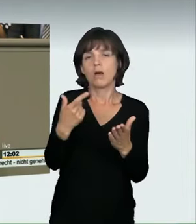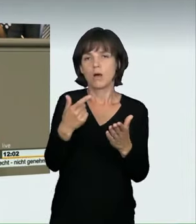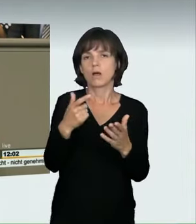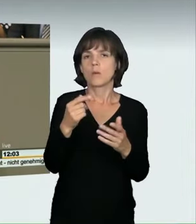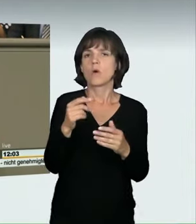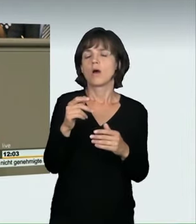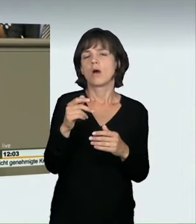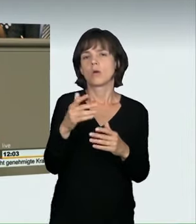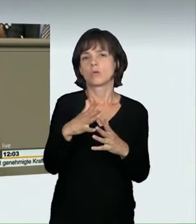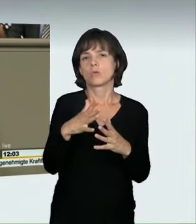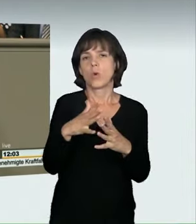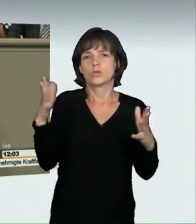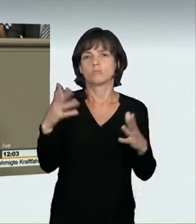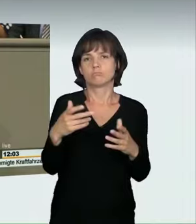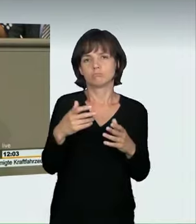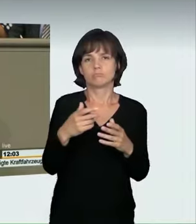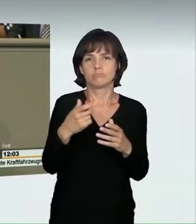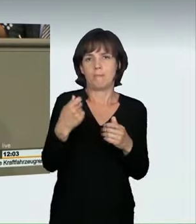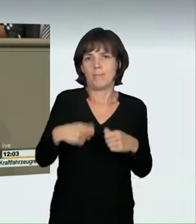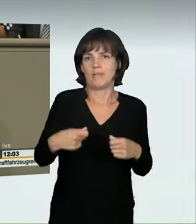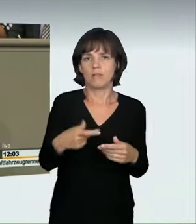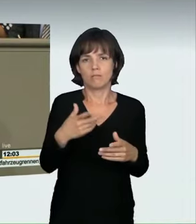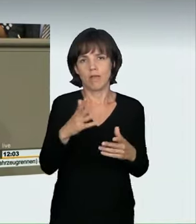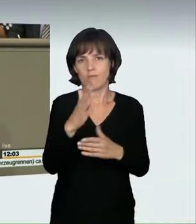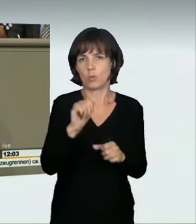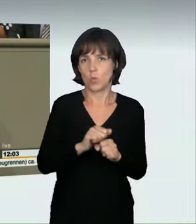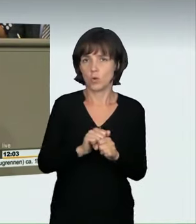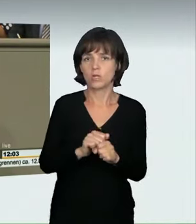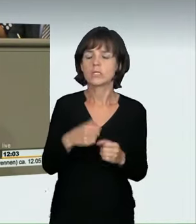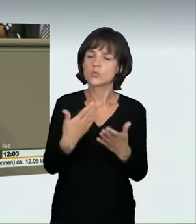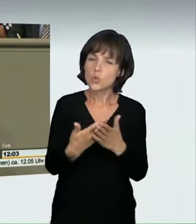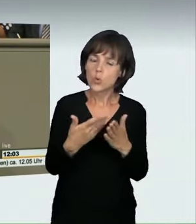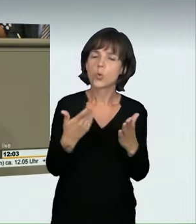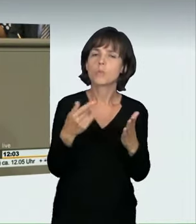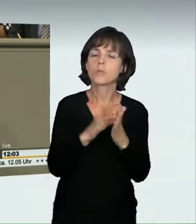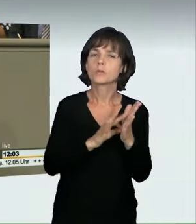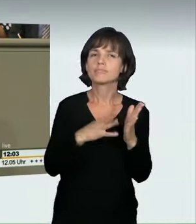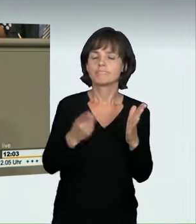dass die Einziehung des Fahrzeuges eines der zentralen Elemente überhaupt ist. Die vorgesehenen Strafmaße sind aus unserer Sicht richtig,